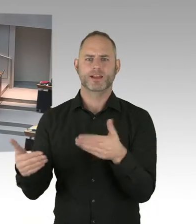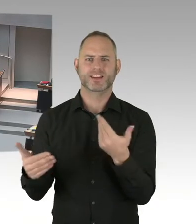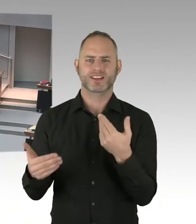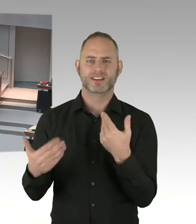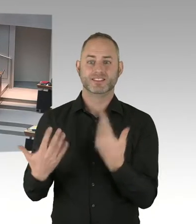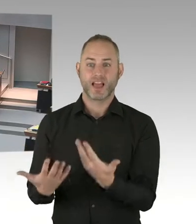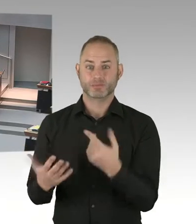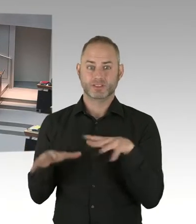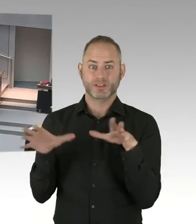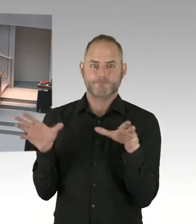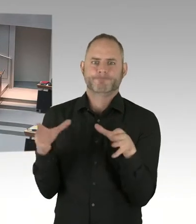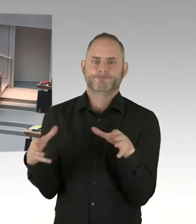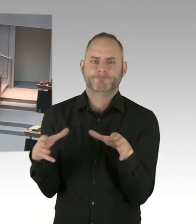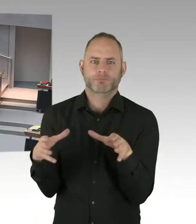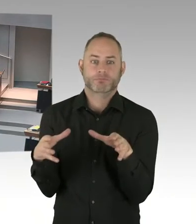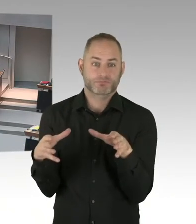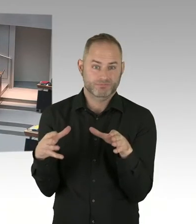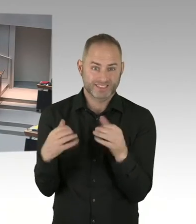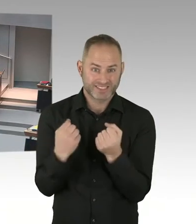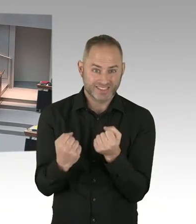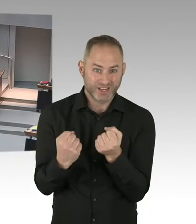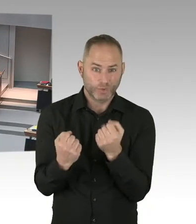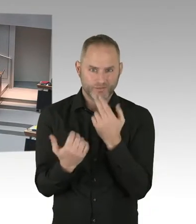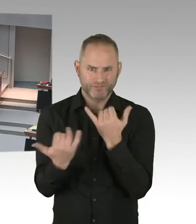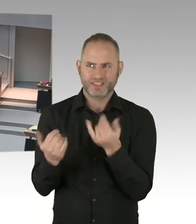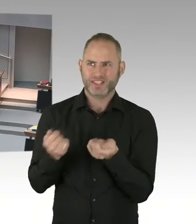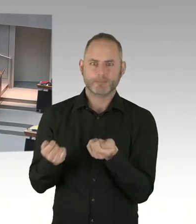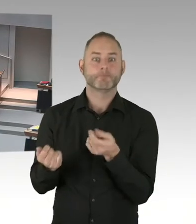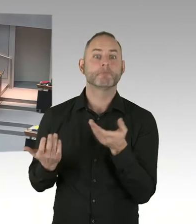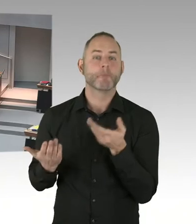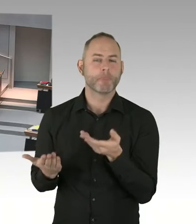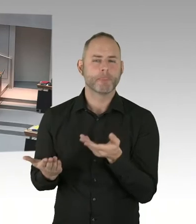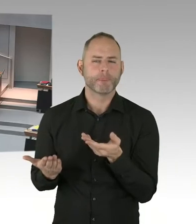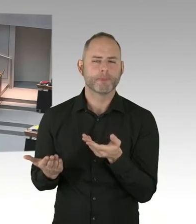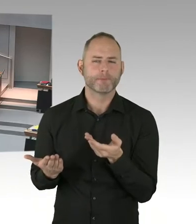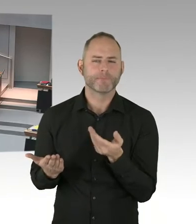jetzt die jetzt sichtbare Variante am Breitscheidplatz zu installieren.